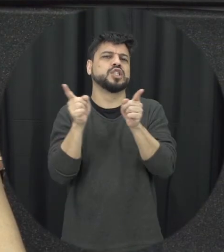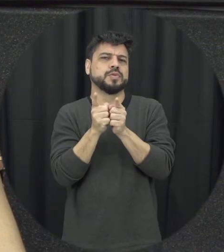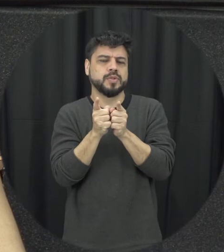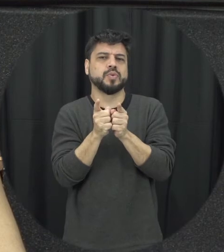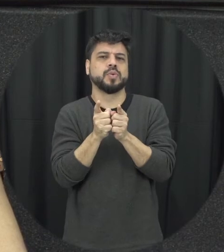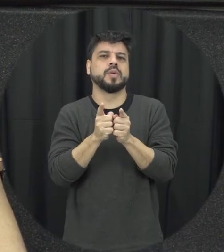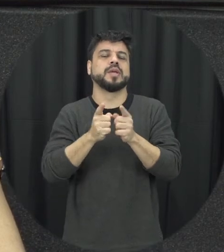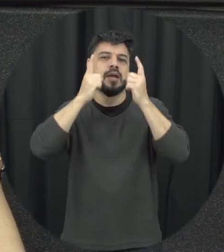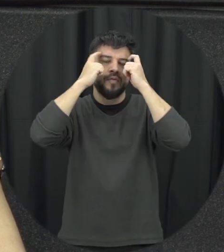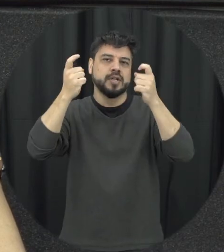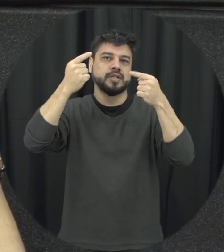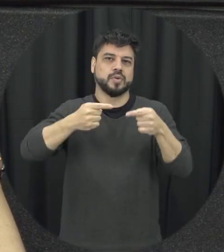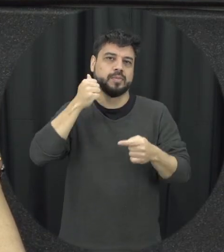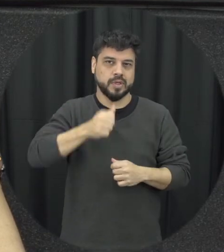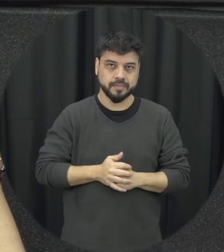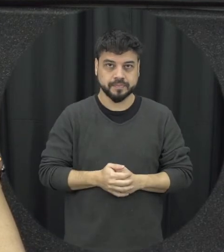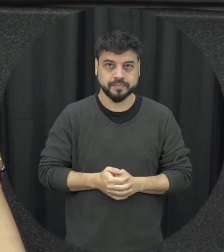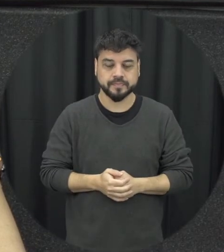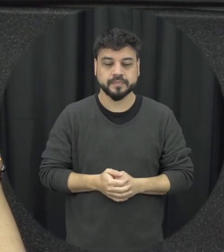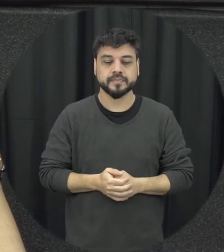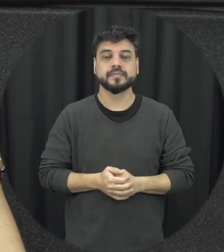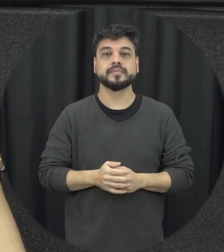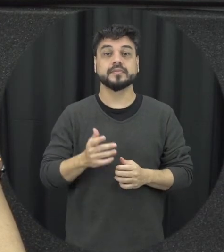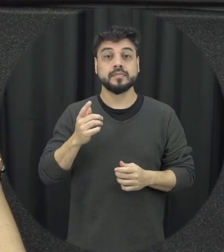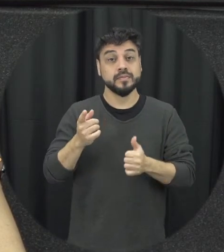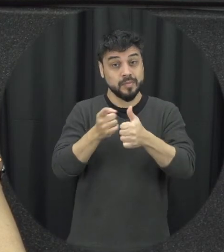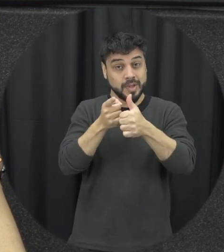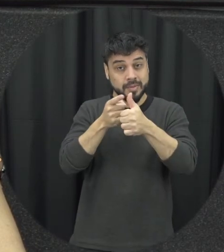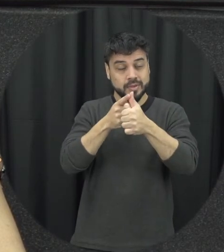primeiro ponto de importantes revistas de pensar na redução da violência contra a mulher a gente